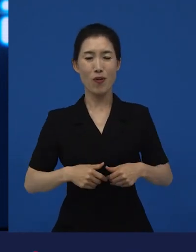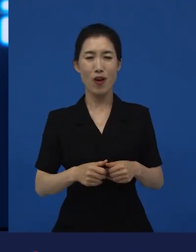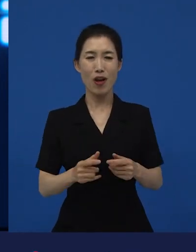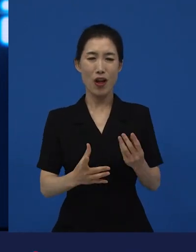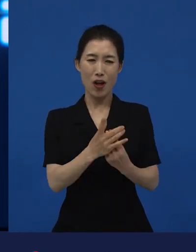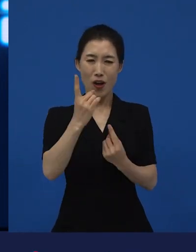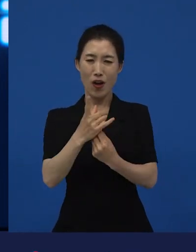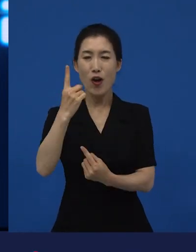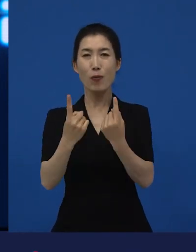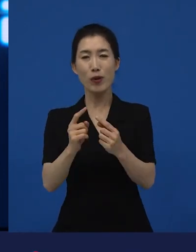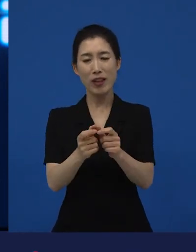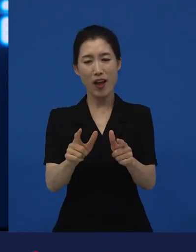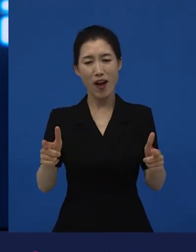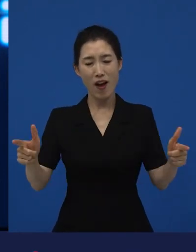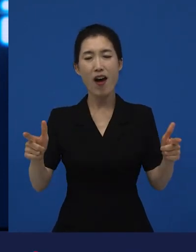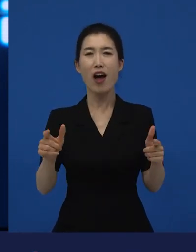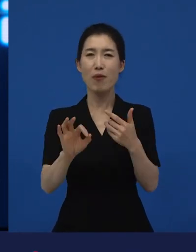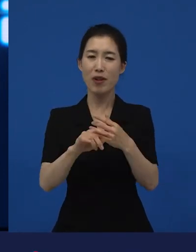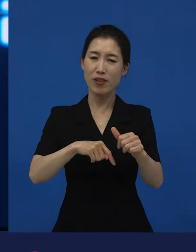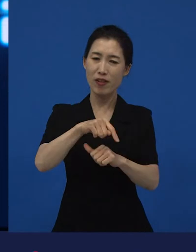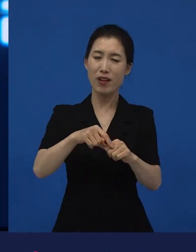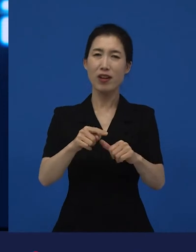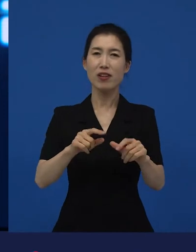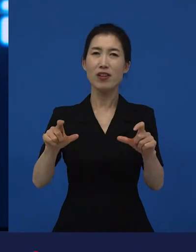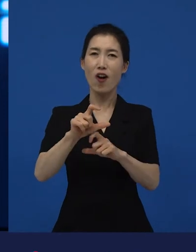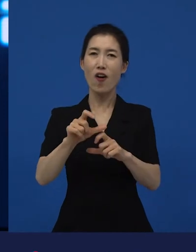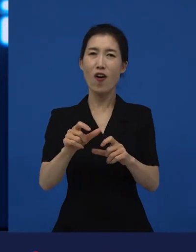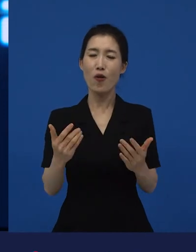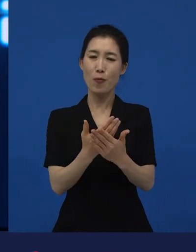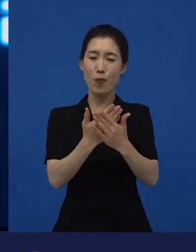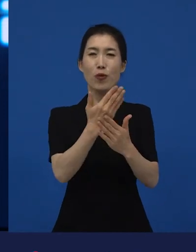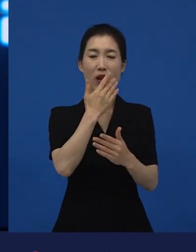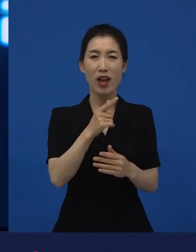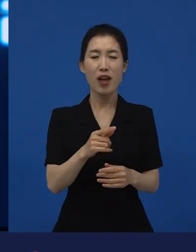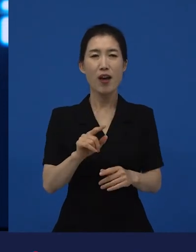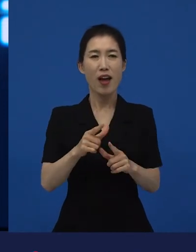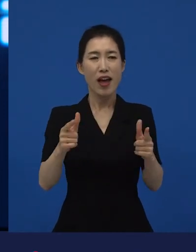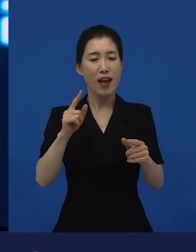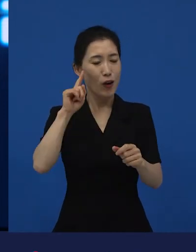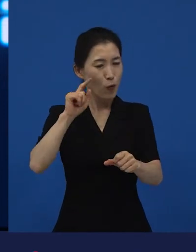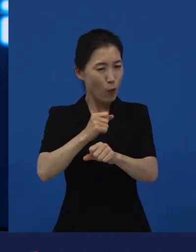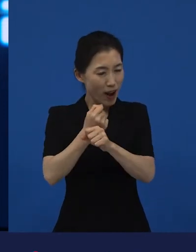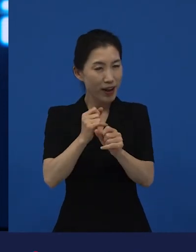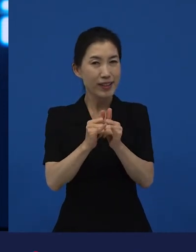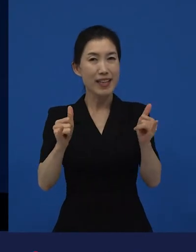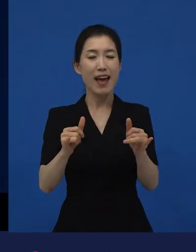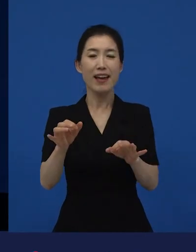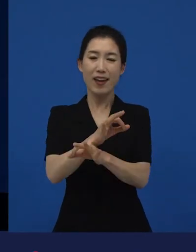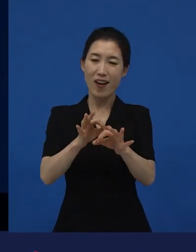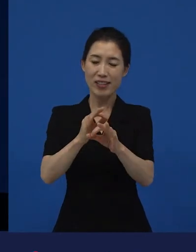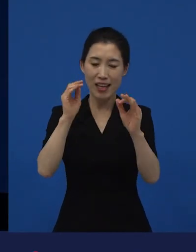너무나 많은 과학자들과 그다음에 경제학자들과 사회학자들이 얘기를 하고 있기 때문에